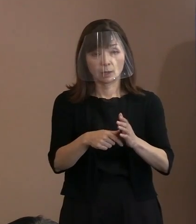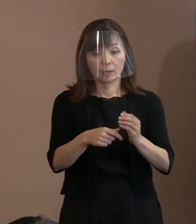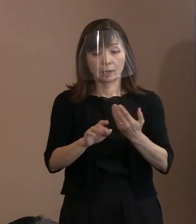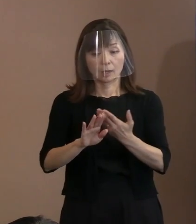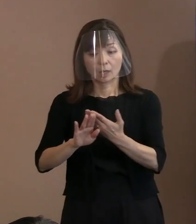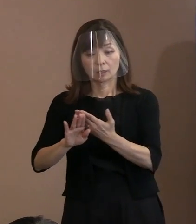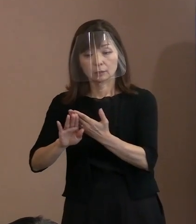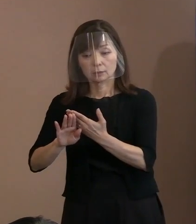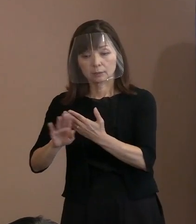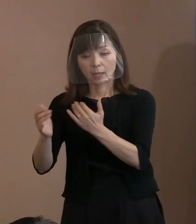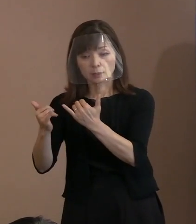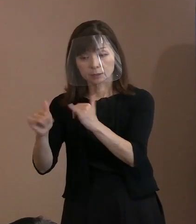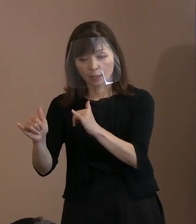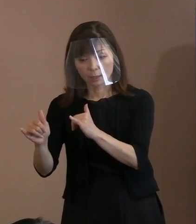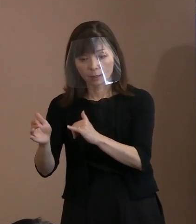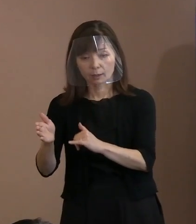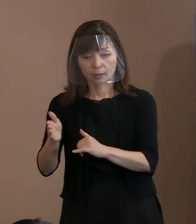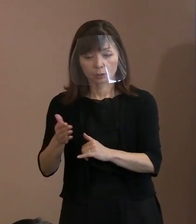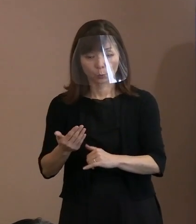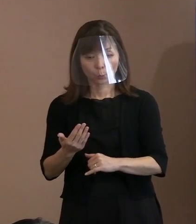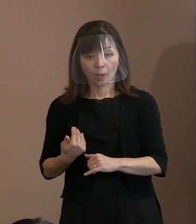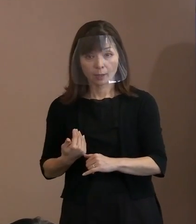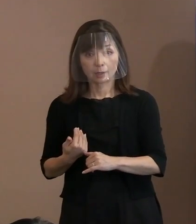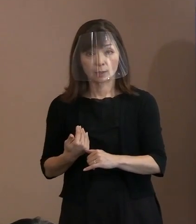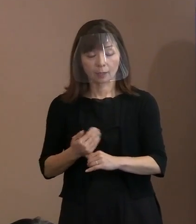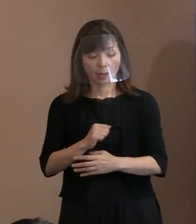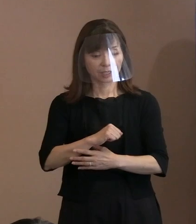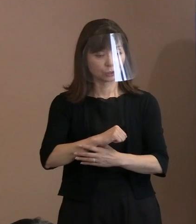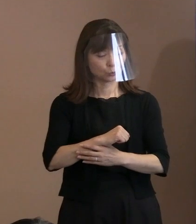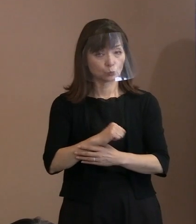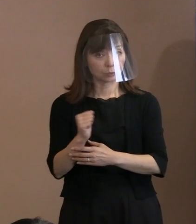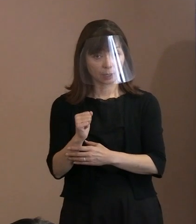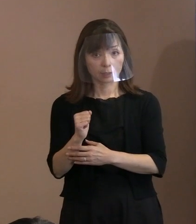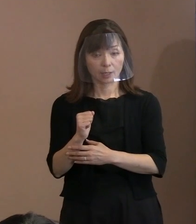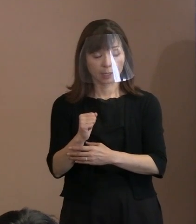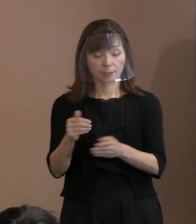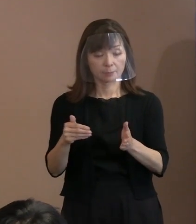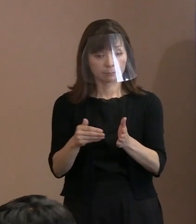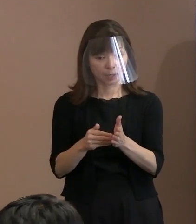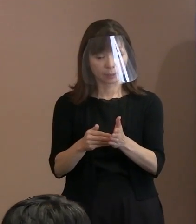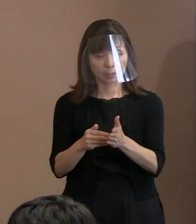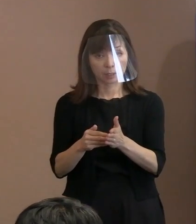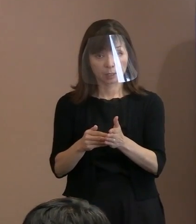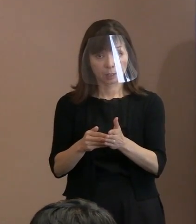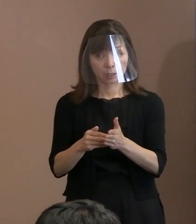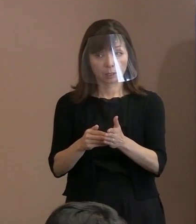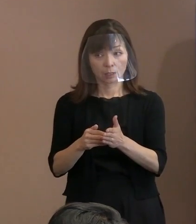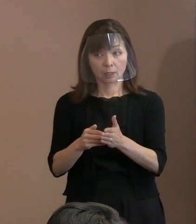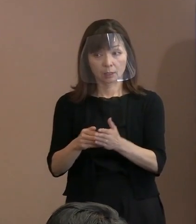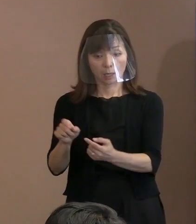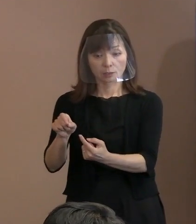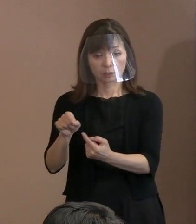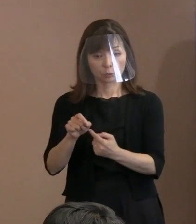｢許されない｣というところまでで よかったでしょうか｡ (市長)引用といいますと｡